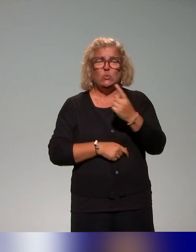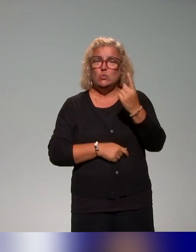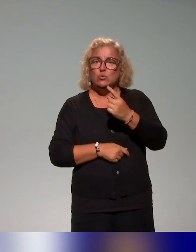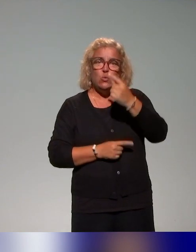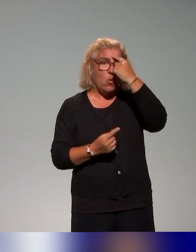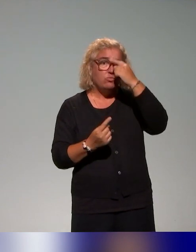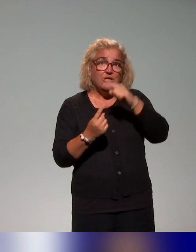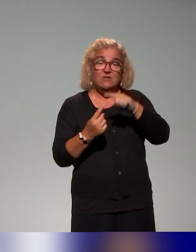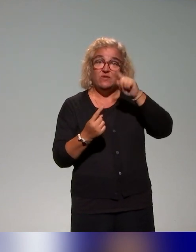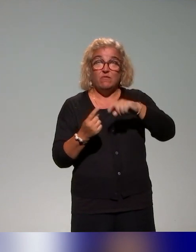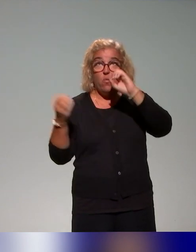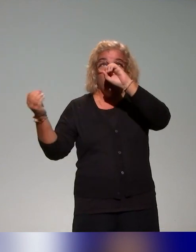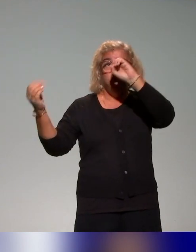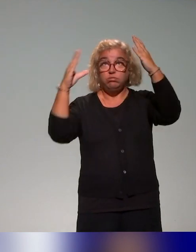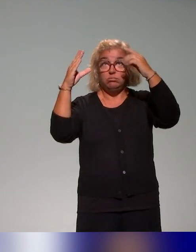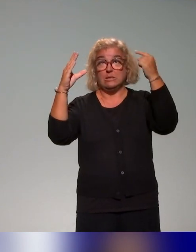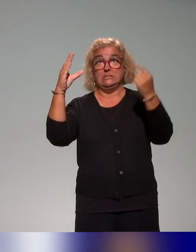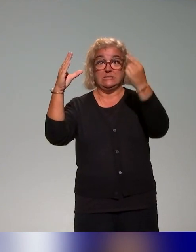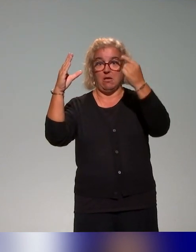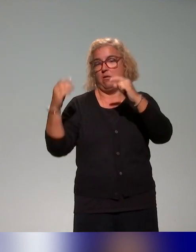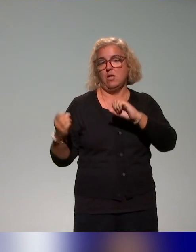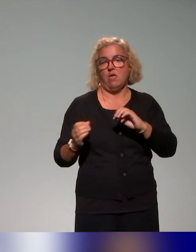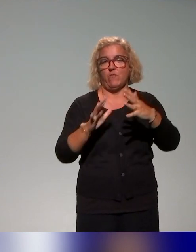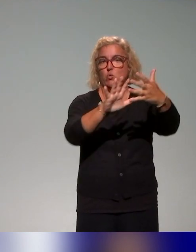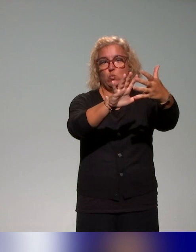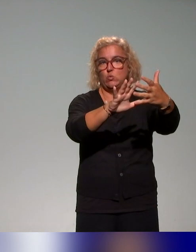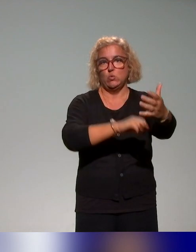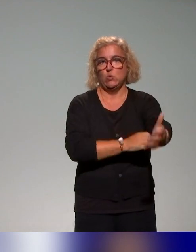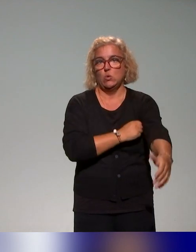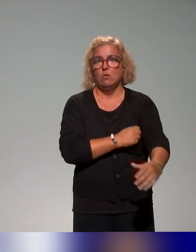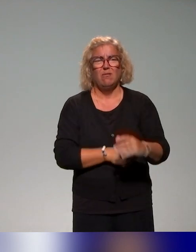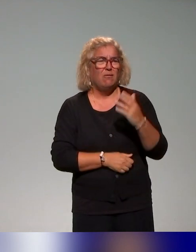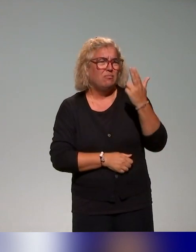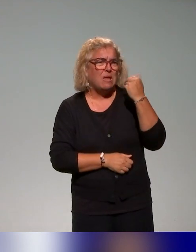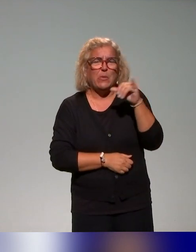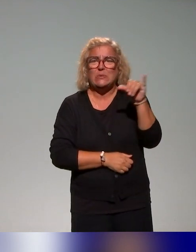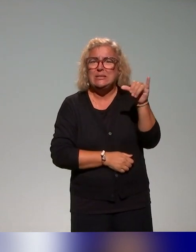les représentations, puisqu'on voit qu'effectivement, quels que soient finalement les acteurs de l'enseignement, la question de